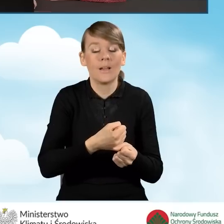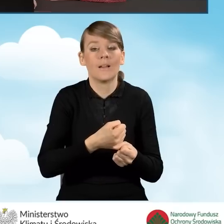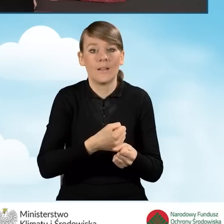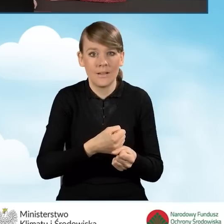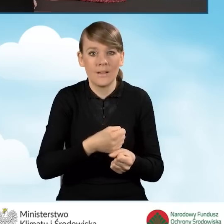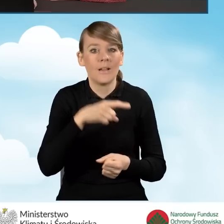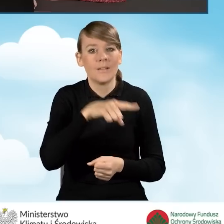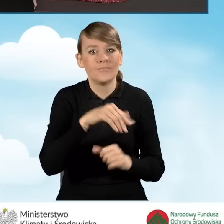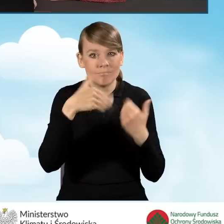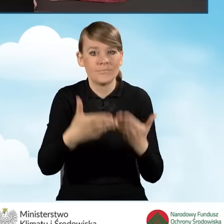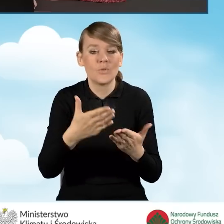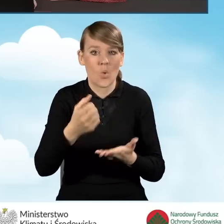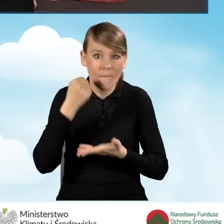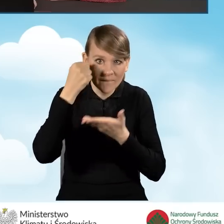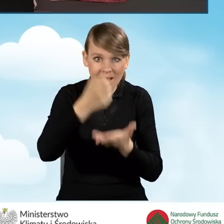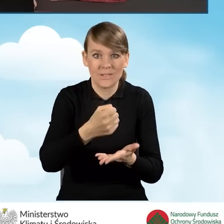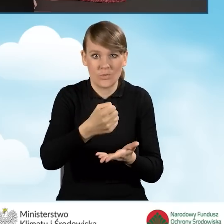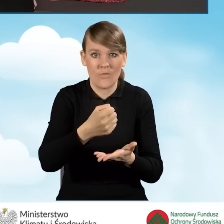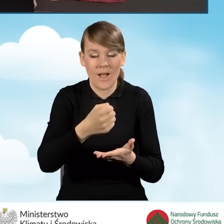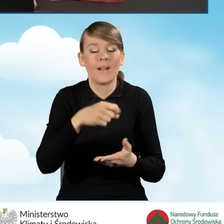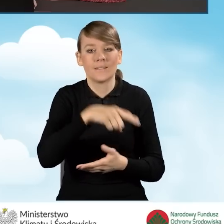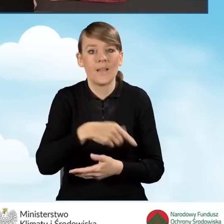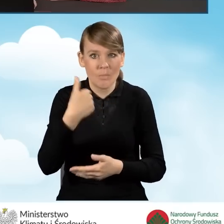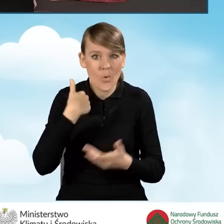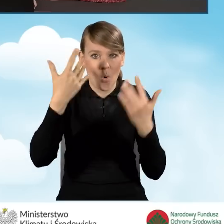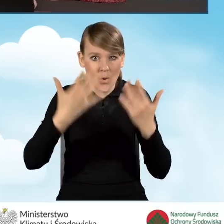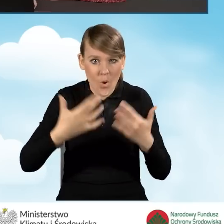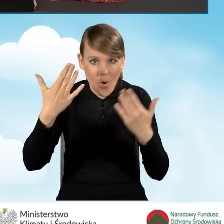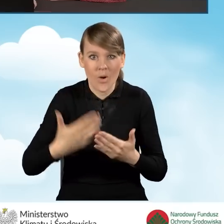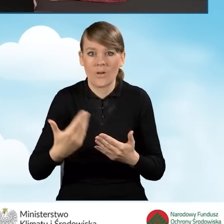na które zostało udzielane dofinansowanie, które zostało rozliczone i zakończone,